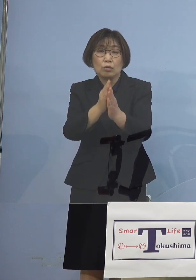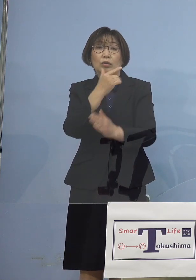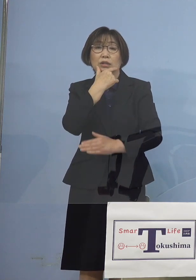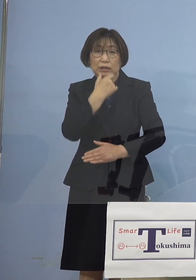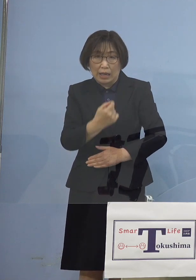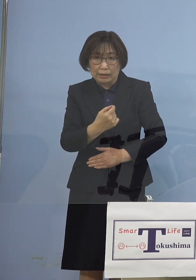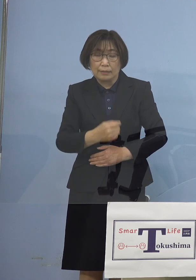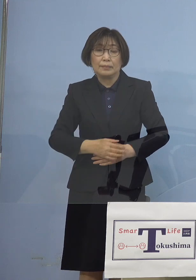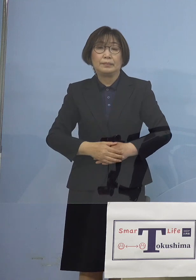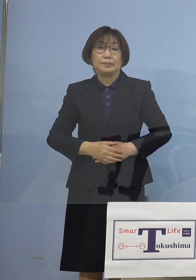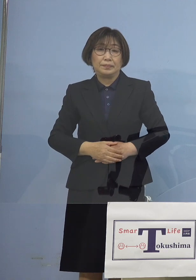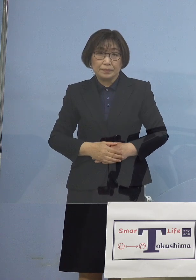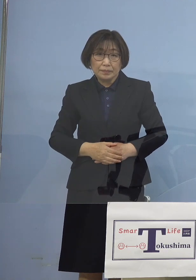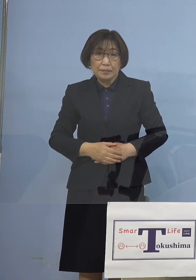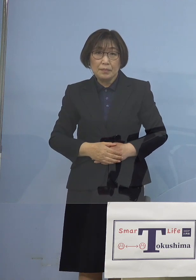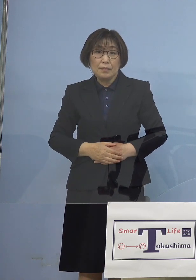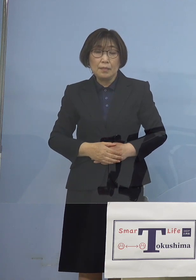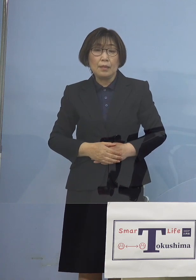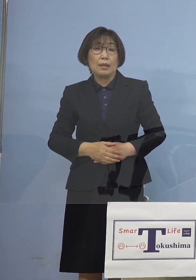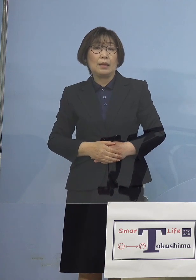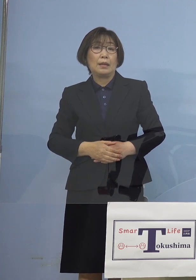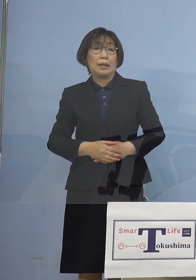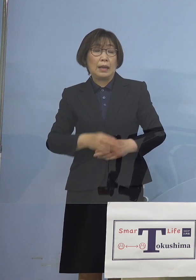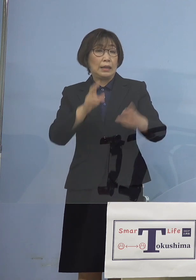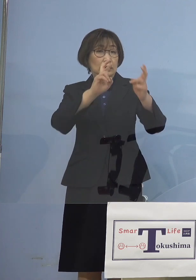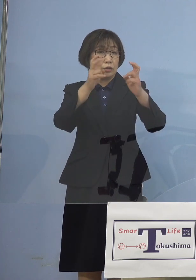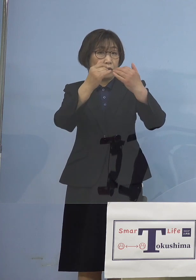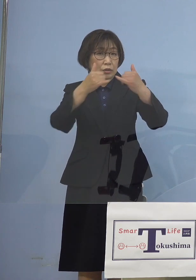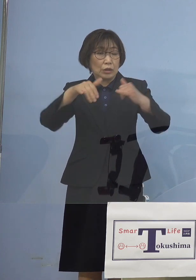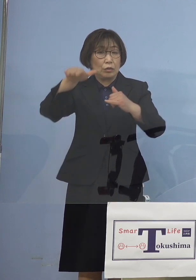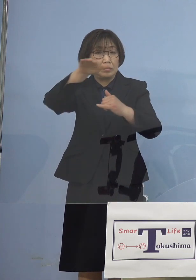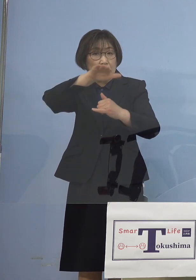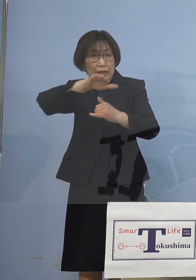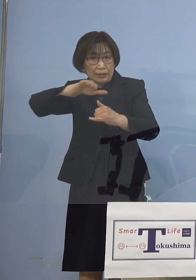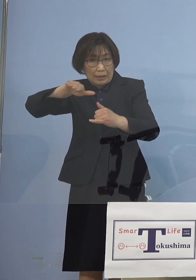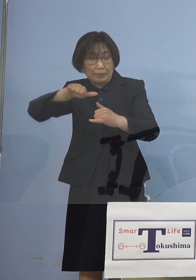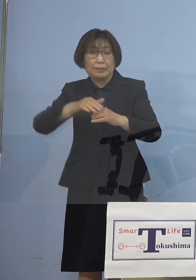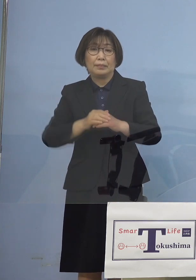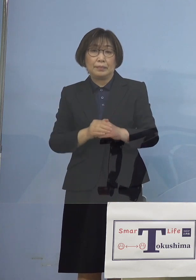まずは事業者の皆さん方に これは時短要請を